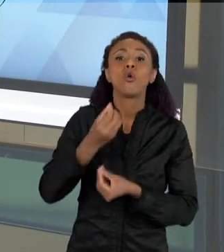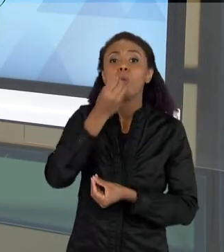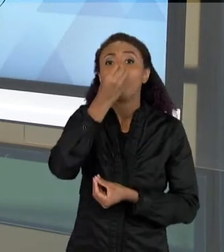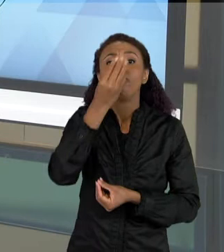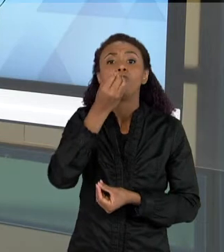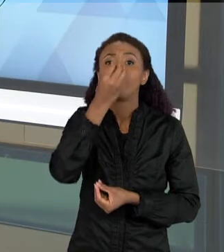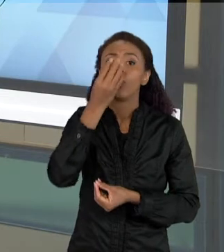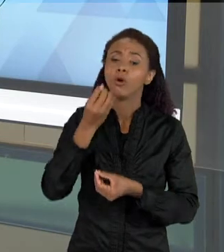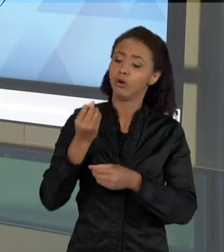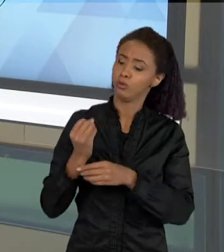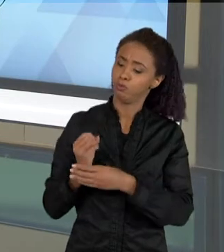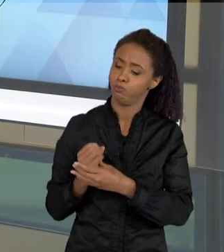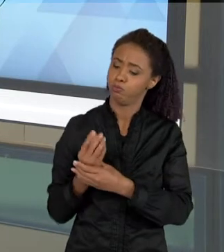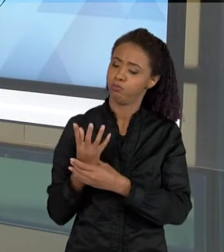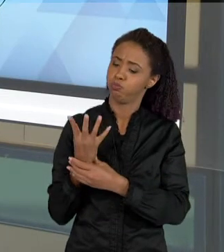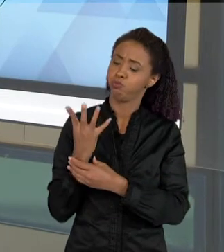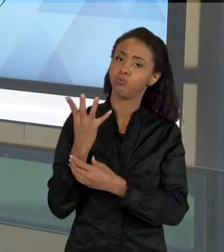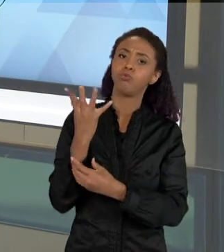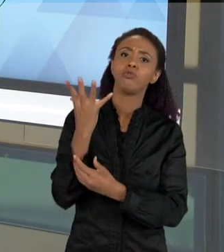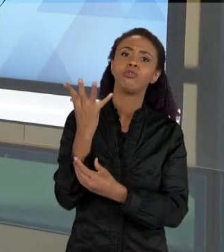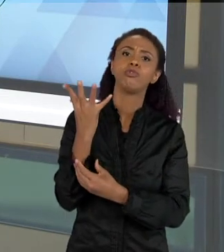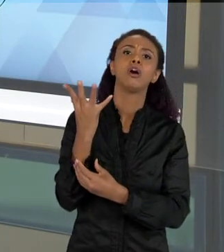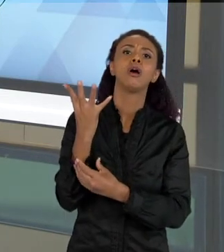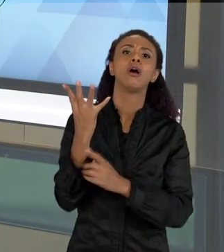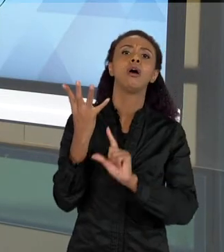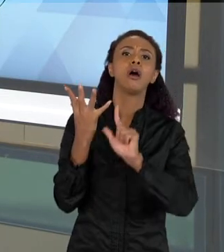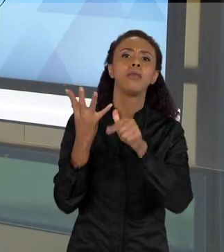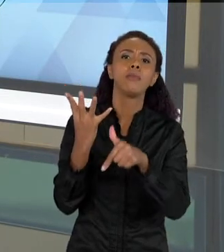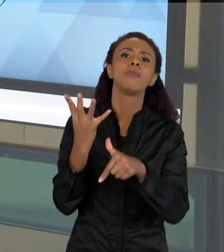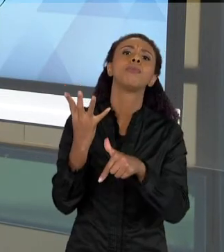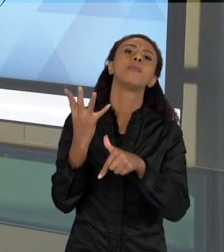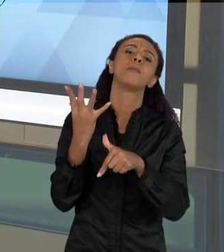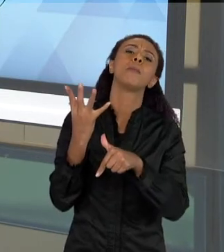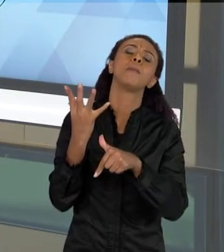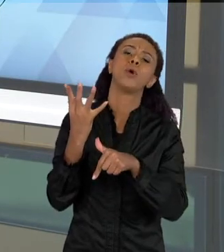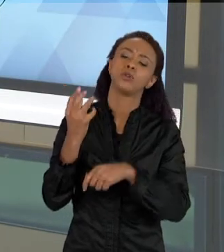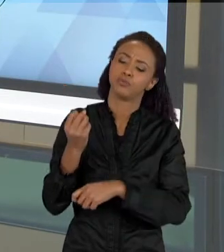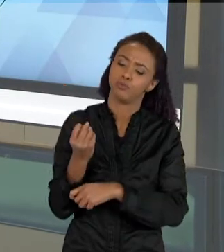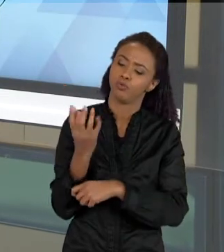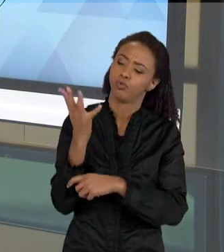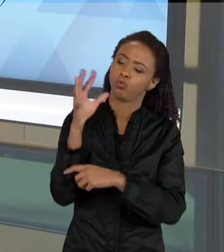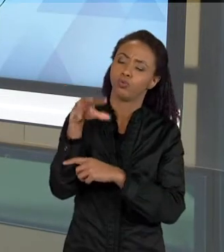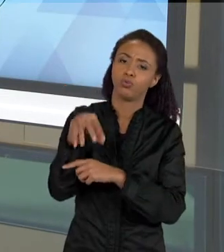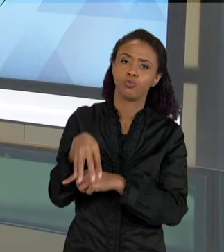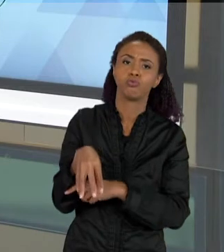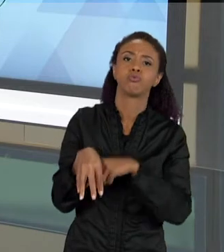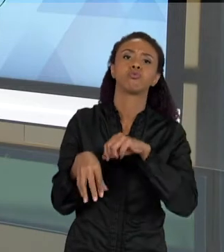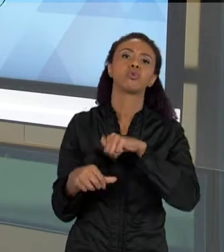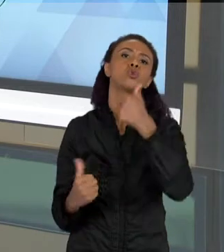QUE AQUI NO CASO É A FECUNDAÇÃO DE UMA FLOR ATÉ A PRODUÇÃO DE UM FRUTO E DAS SEMENTES. ENTÃO ESSE É UM OUTRO TIPO DE